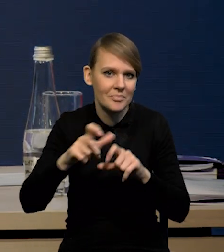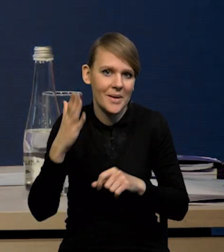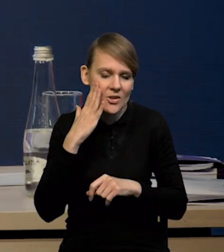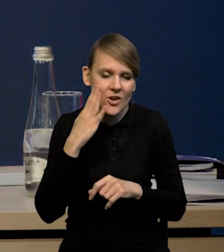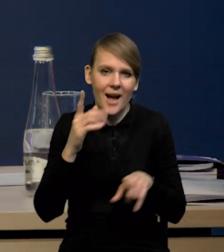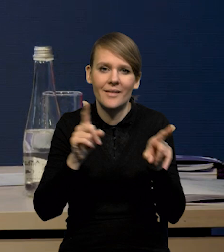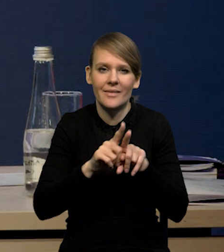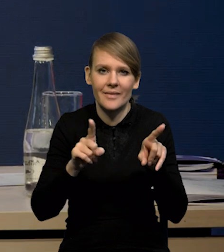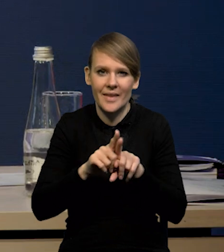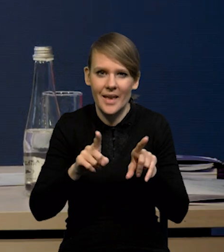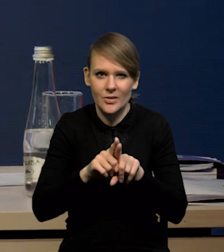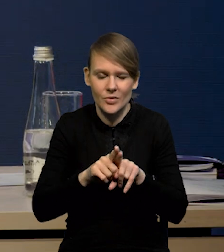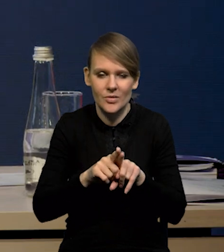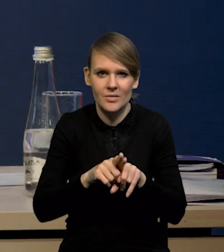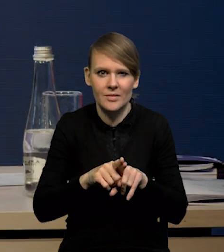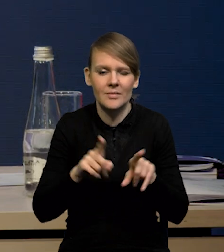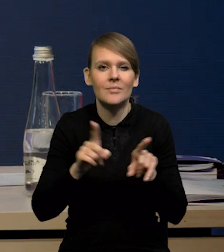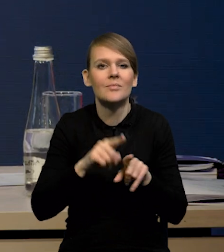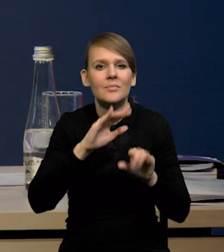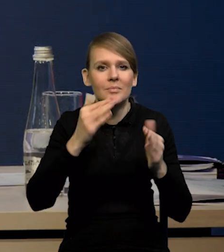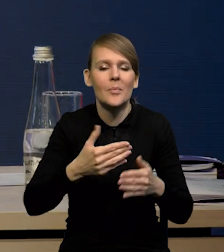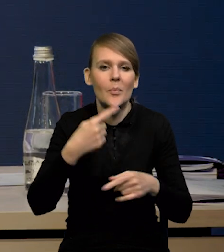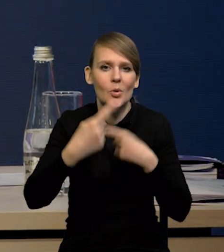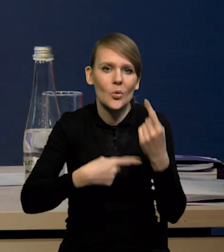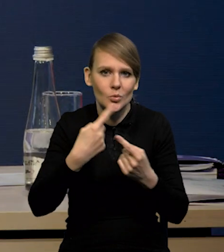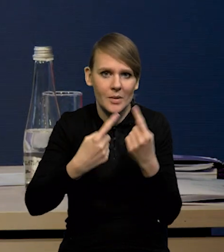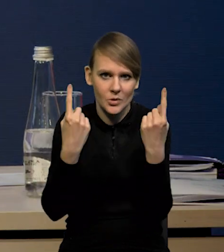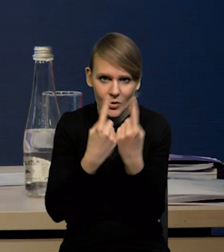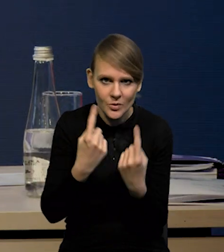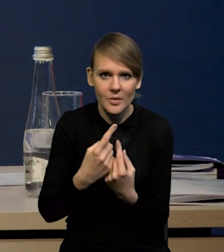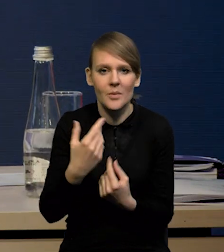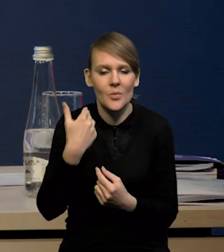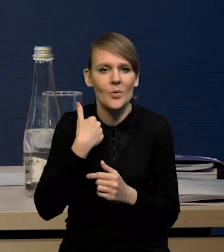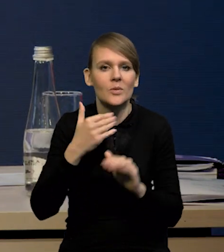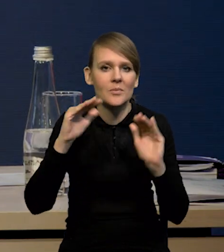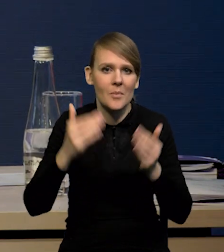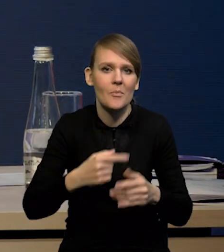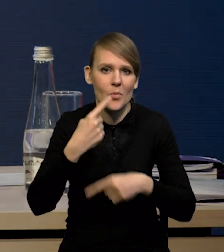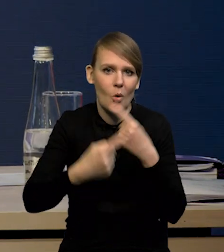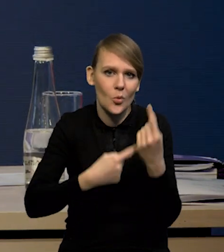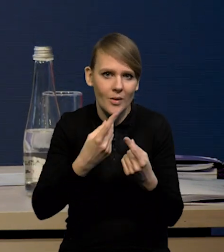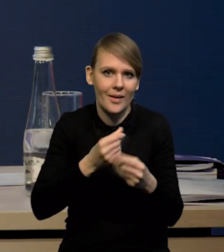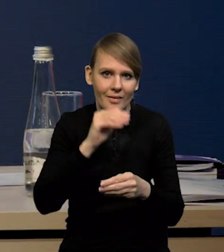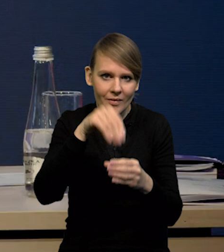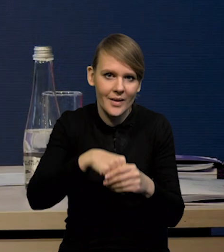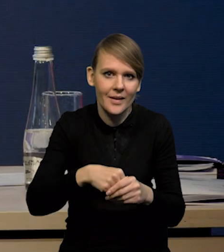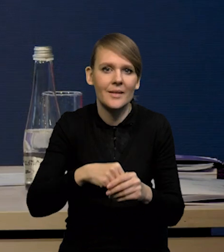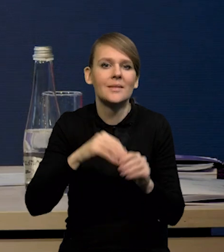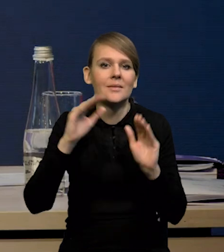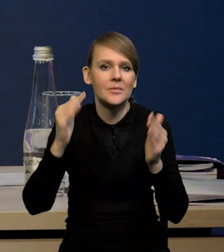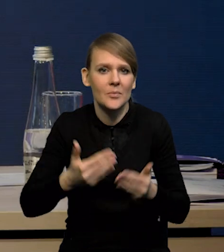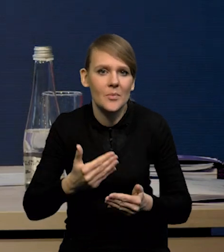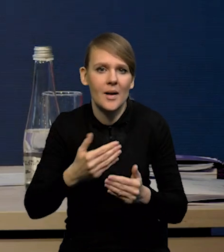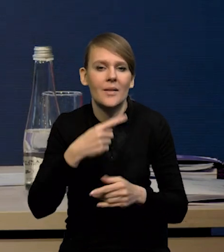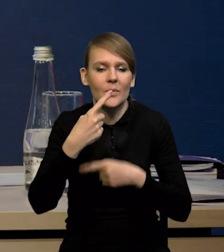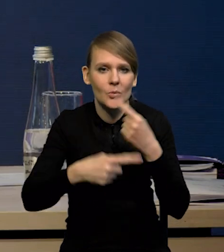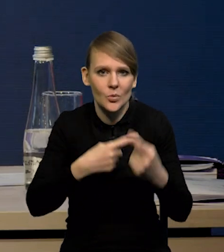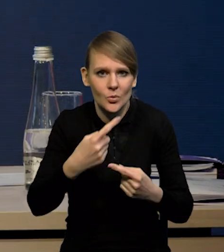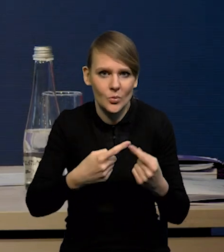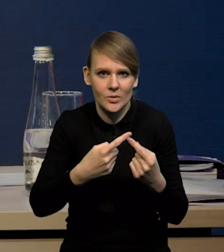ale również spadek produkcji przemysłowej. Mieliśmy spadek produkcji dóbr inwestycyjnych, spadek dynamiki produkcji dóbr inwestycyjnych.